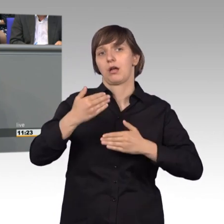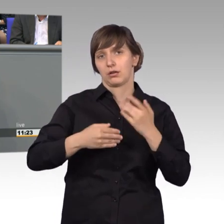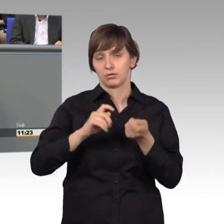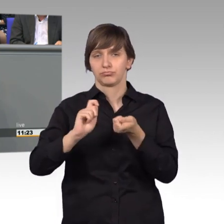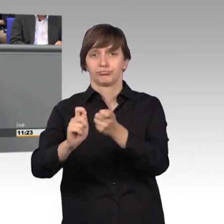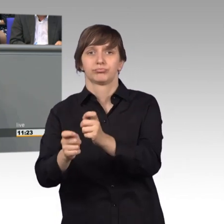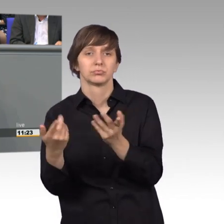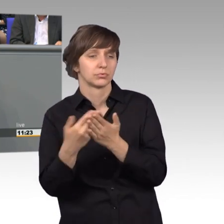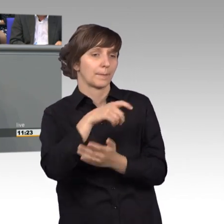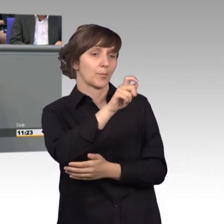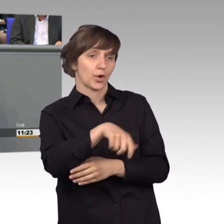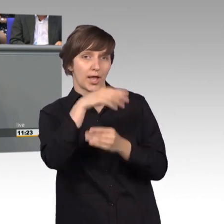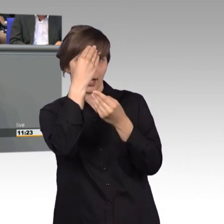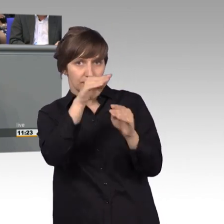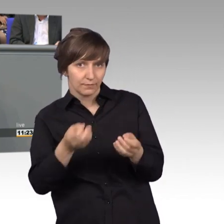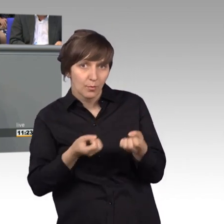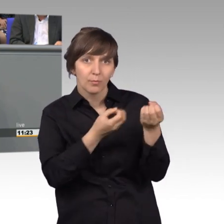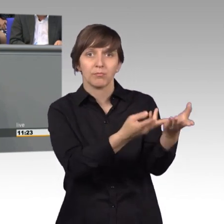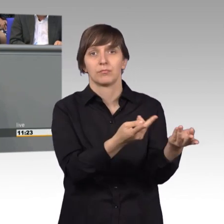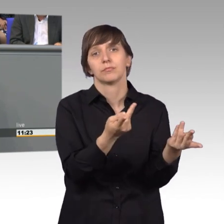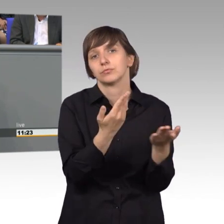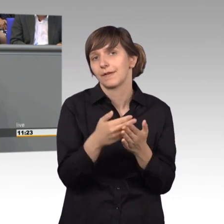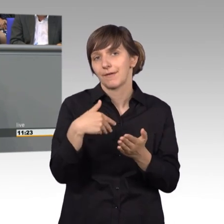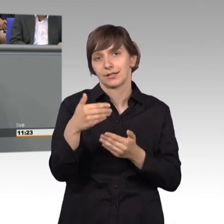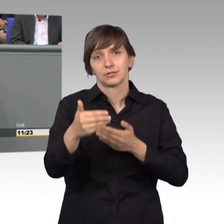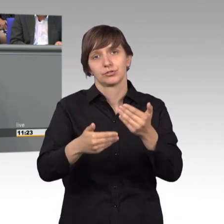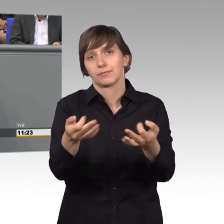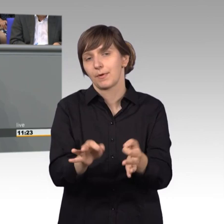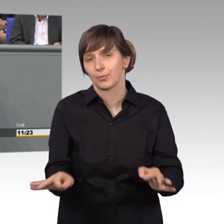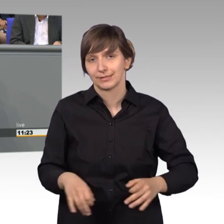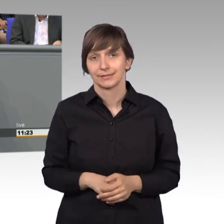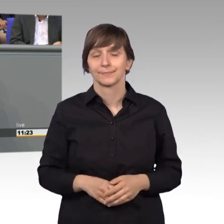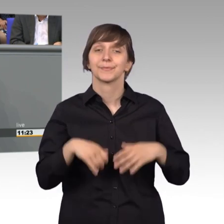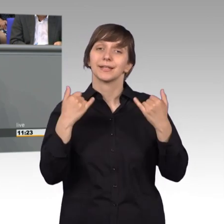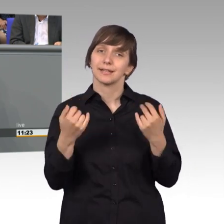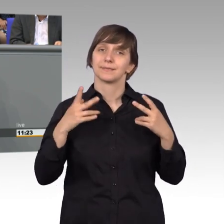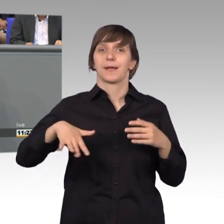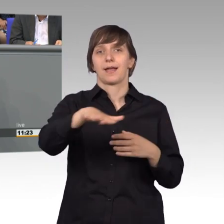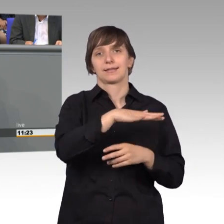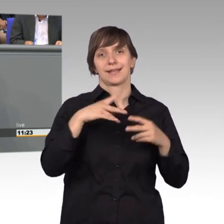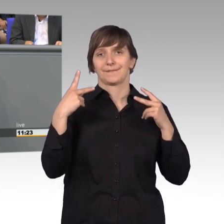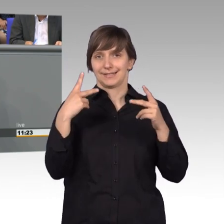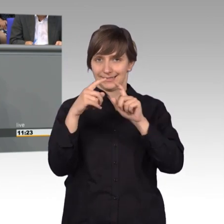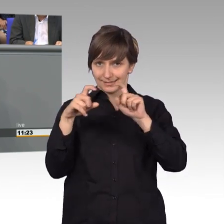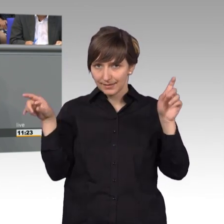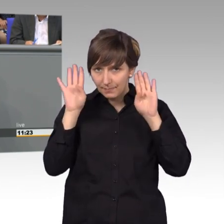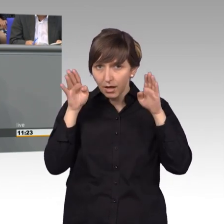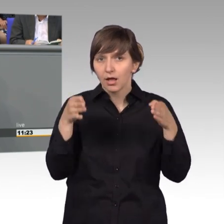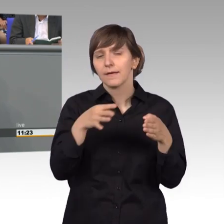manchmal erübrigt sich dann schon das weitere Vorgehen. Und jetzt kommen wir zum wichtigen Bereich, dass viele Arbeit des Petitionsausschusses